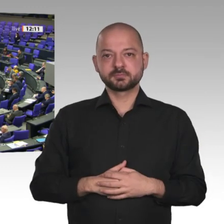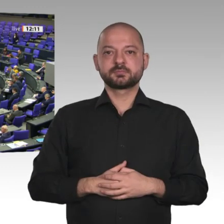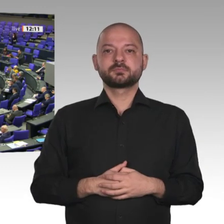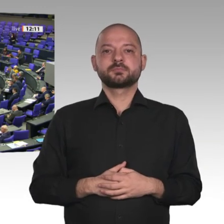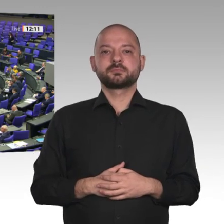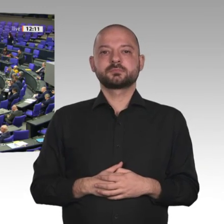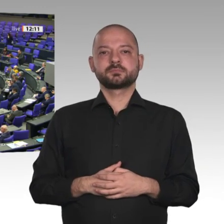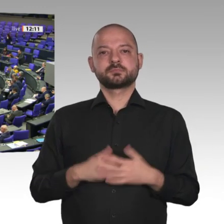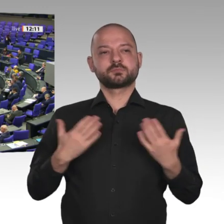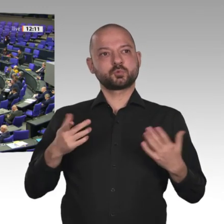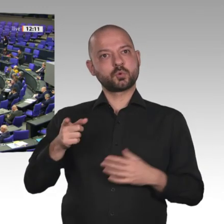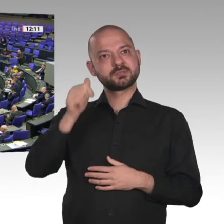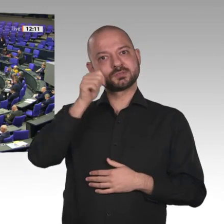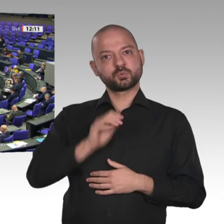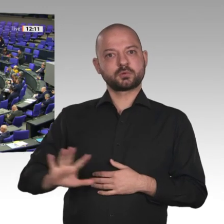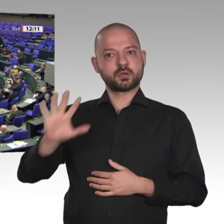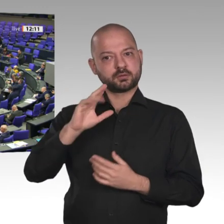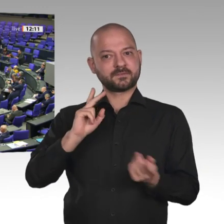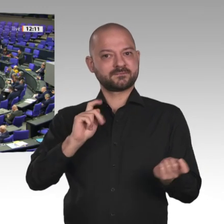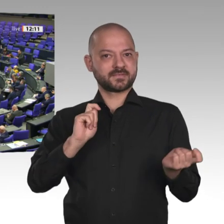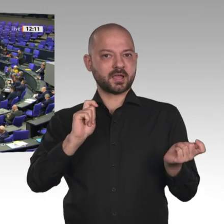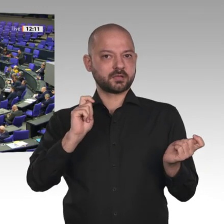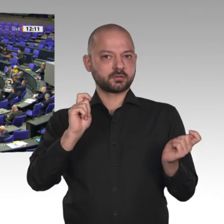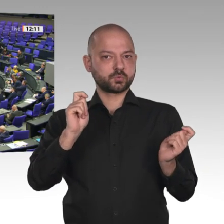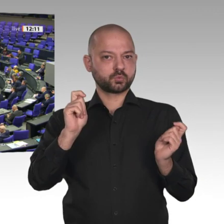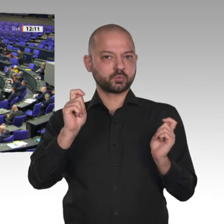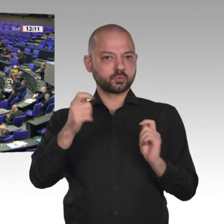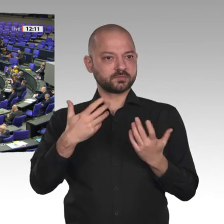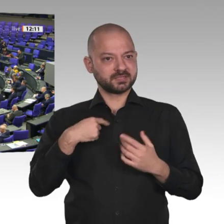nennen kann, haben einen Grund: Das ist eine mutige und starke Zivilgesellschaft,